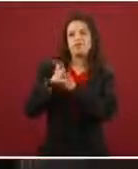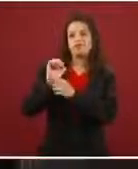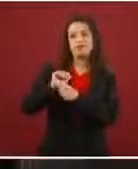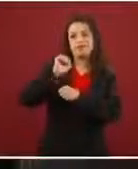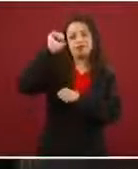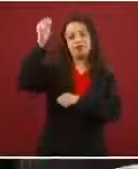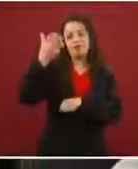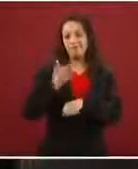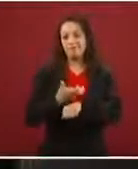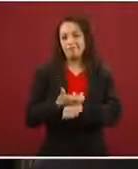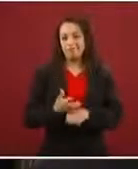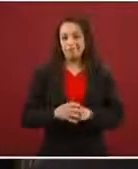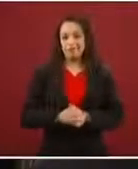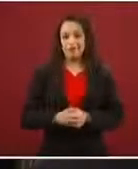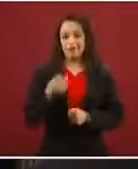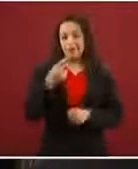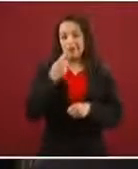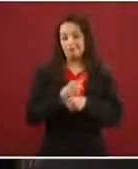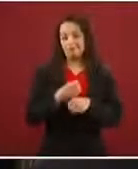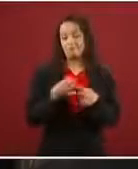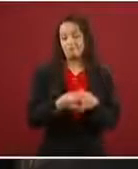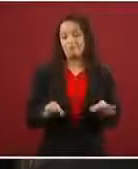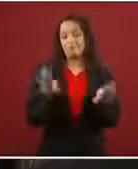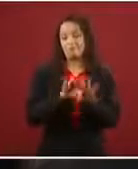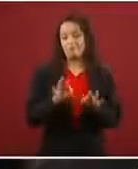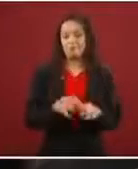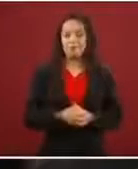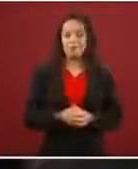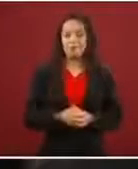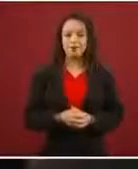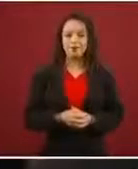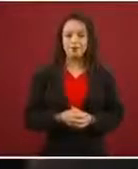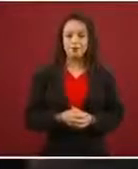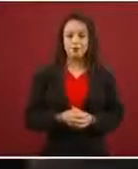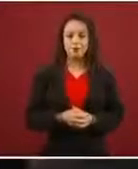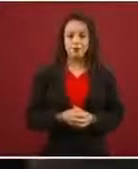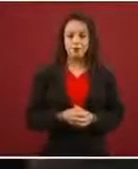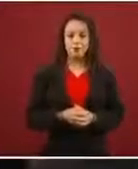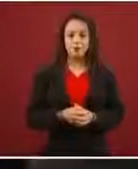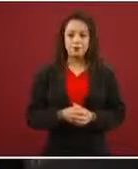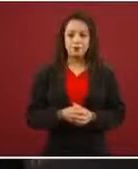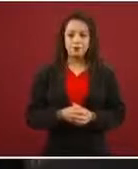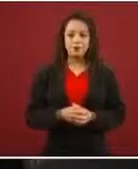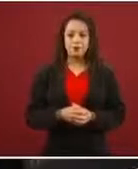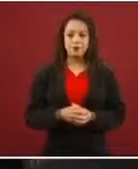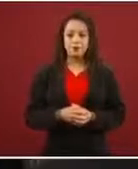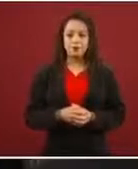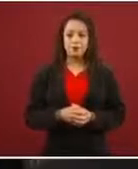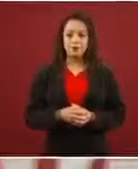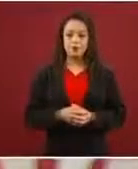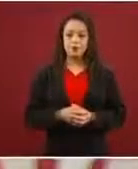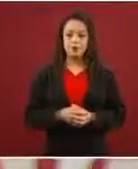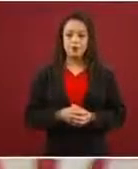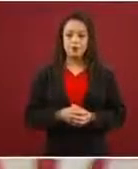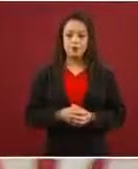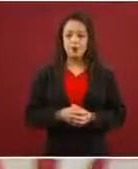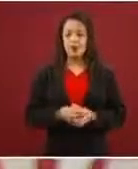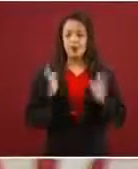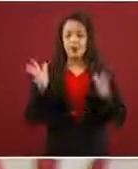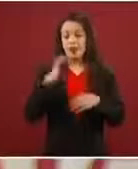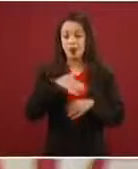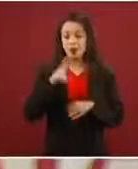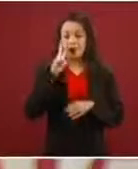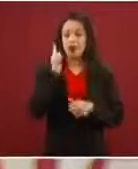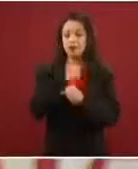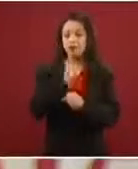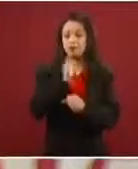Es decir, todo esto que generaron ha venido quedando claro que no es verdad.